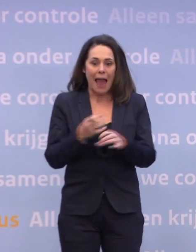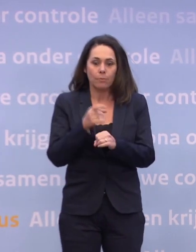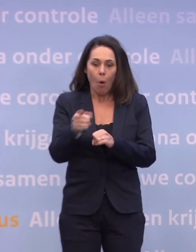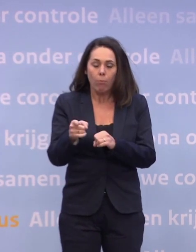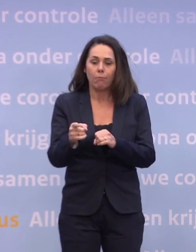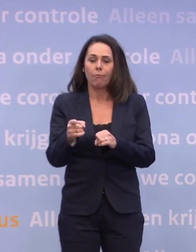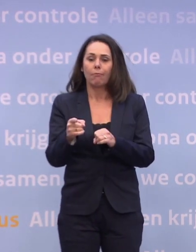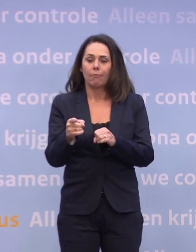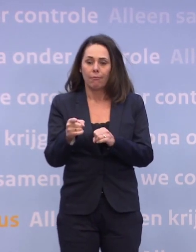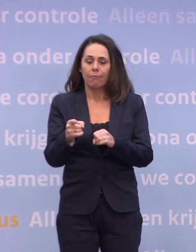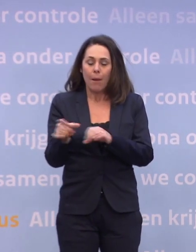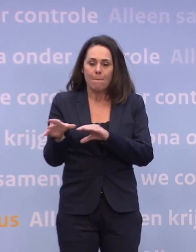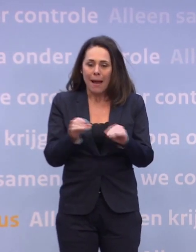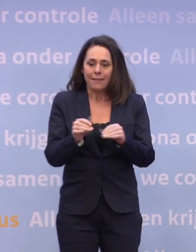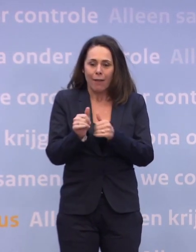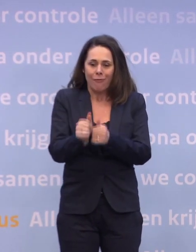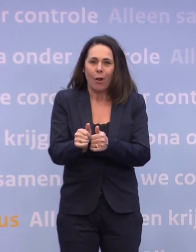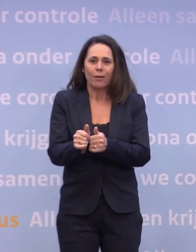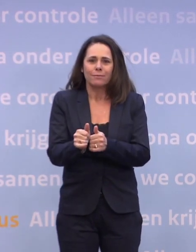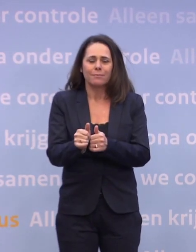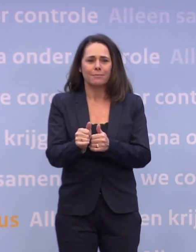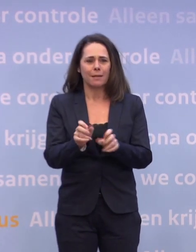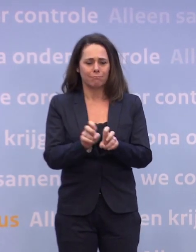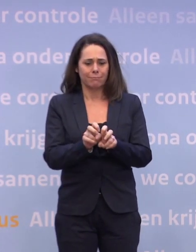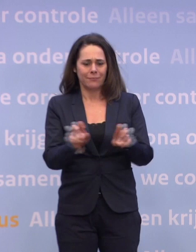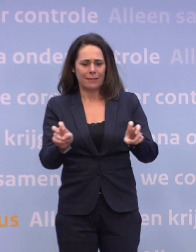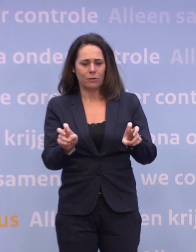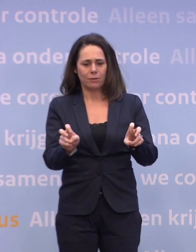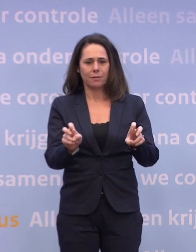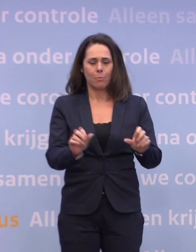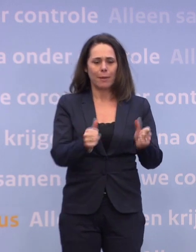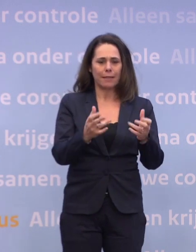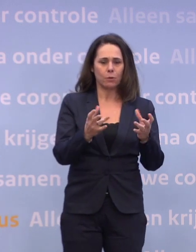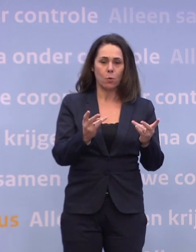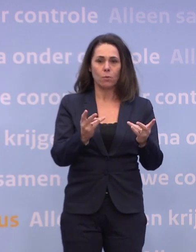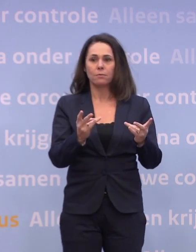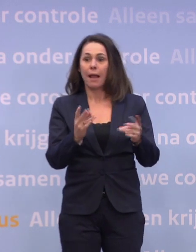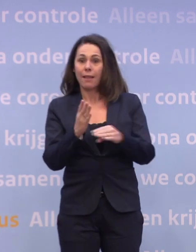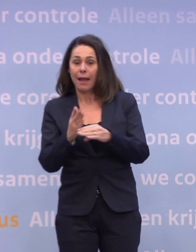Alle infectieziekten beginnen en stoppen ook met gedrag. Ik heb nog één vraag.